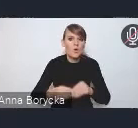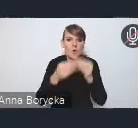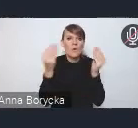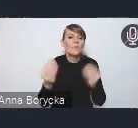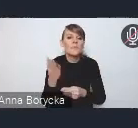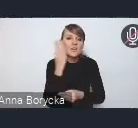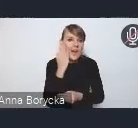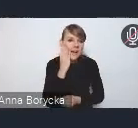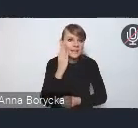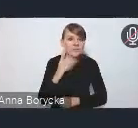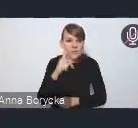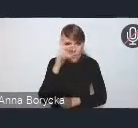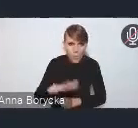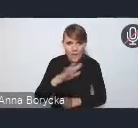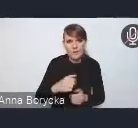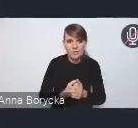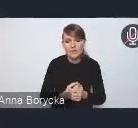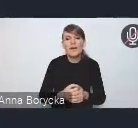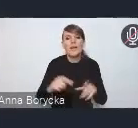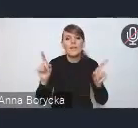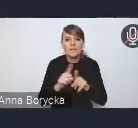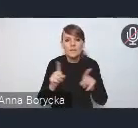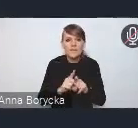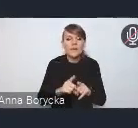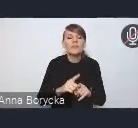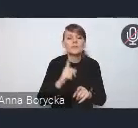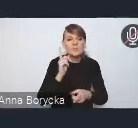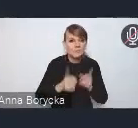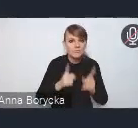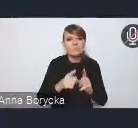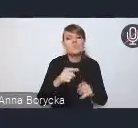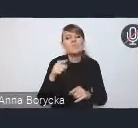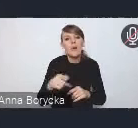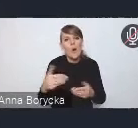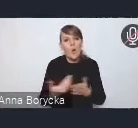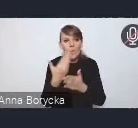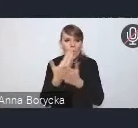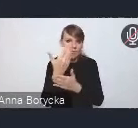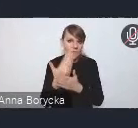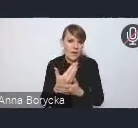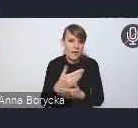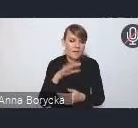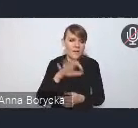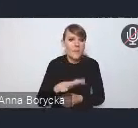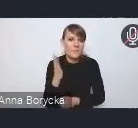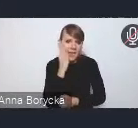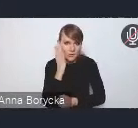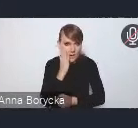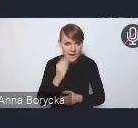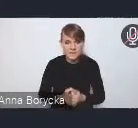czy intensyfikację procesów odnowy substancji mieszkaniowej. Myślę, że na szczególne tutaj podkreślenie